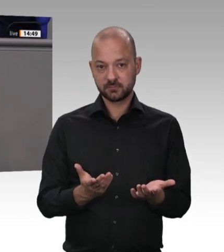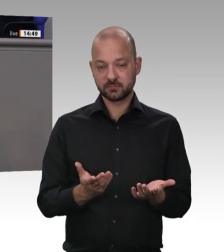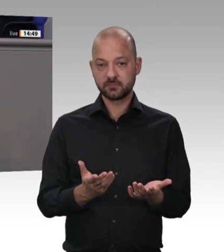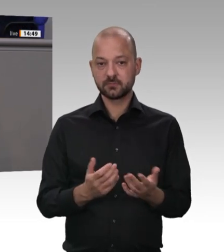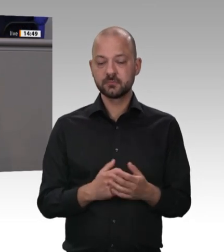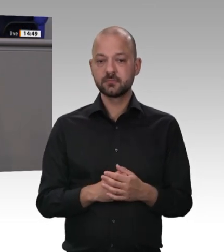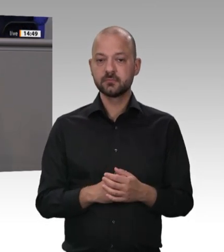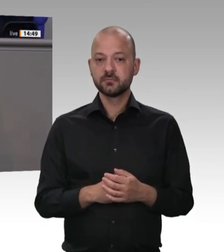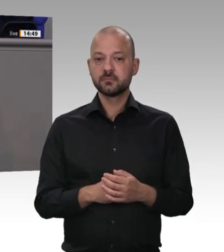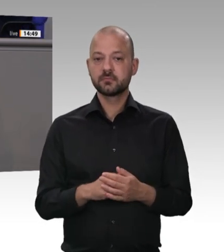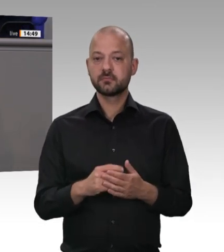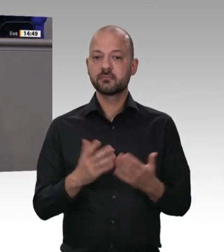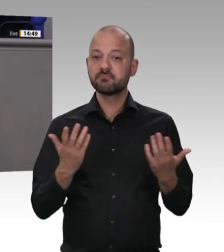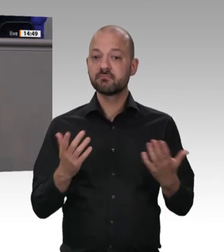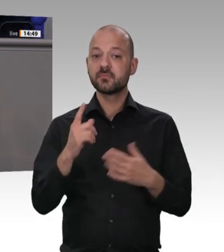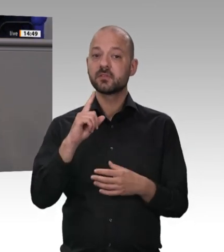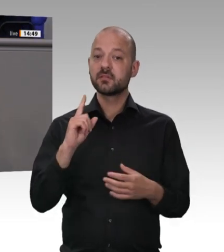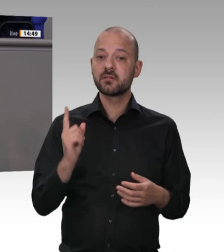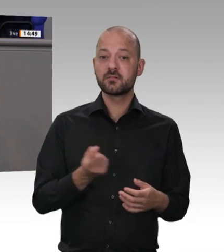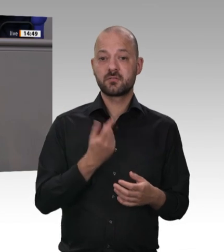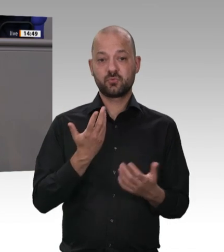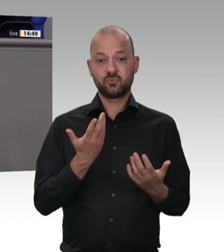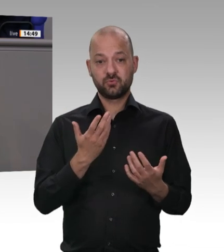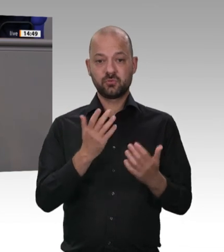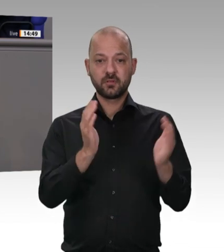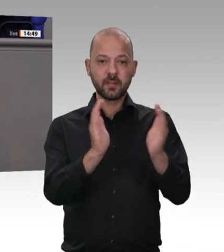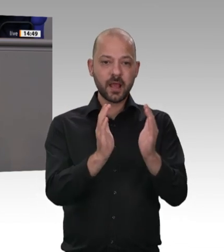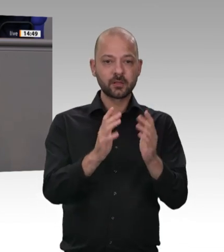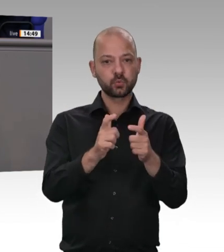zum Schluss kommen. Ich komme zum Schluss, Frau Präsidentin. – Das sind genau die